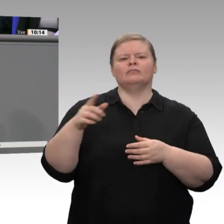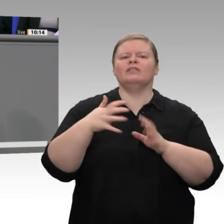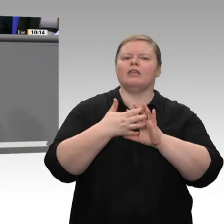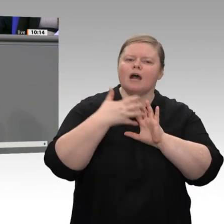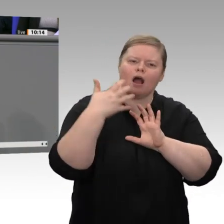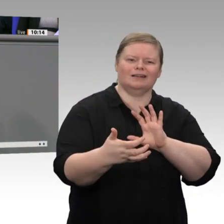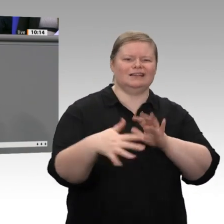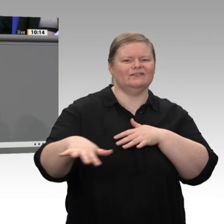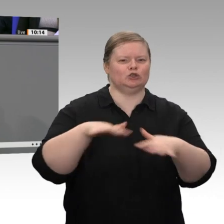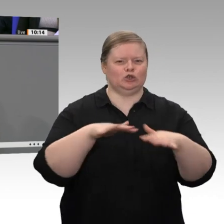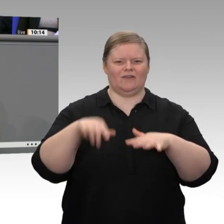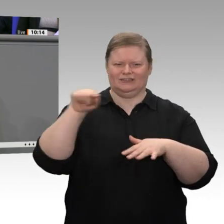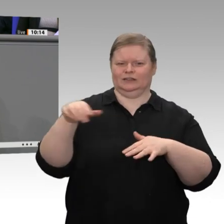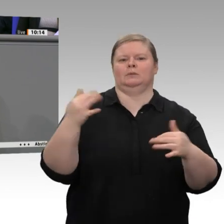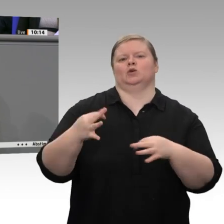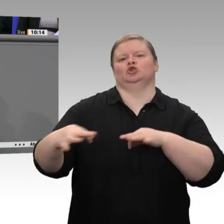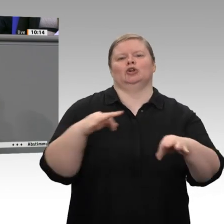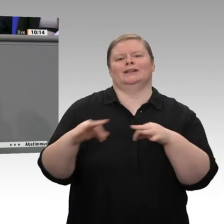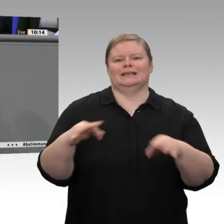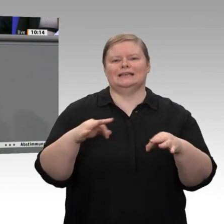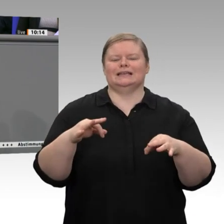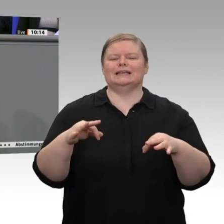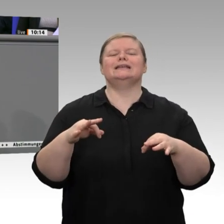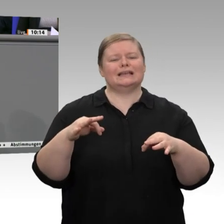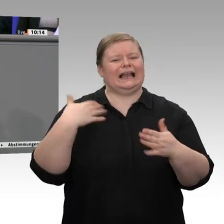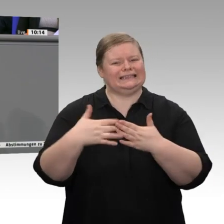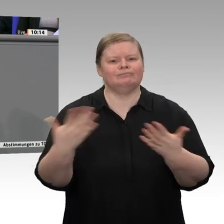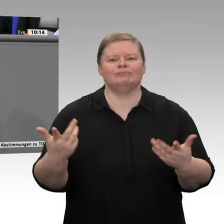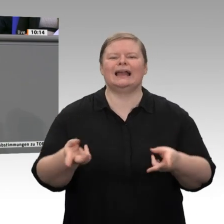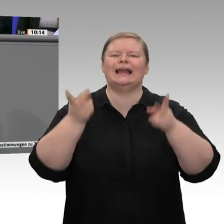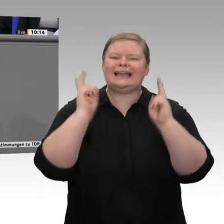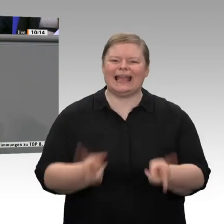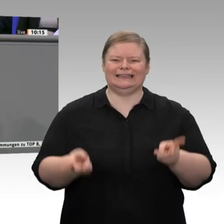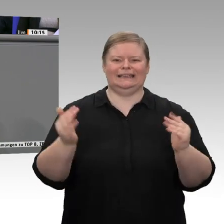wir die Chance, technologisch Vorreiter zu sein und unseren Wohlstand und auch das